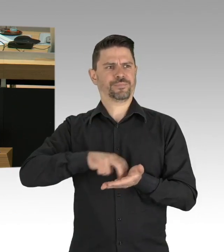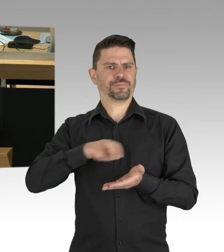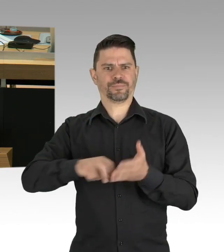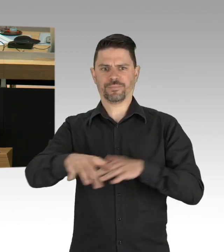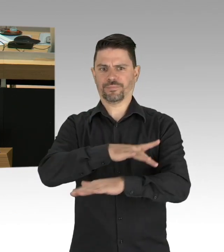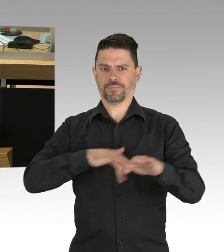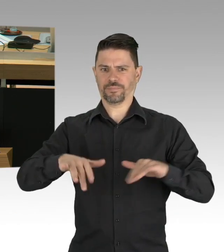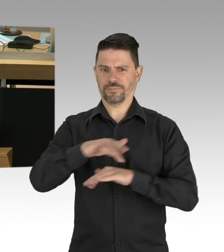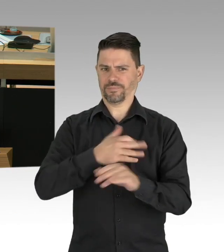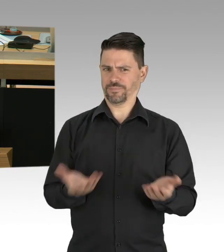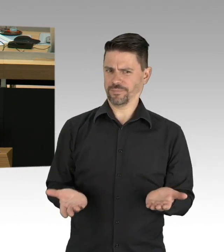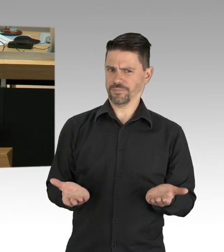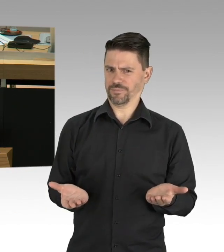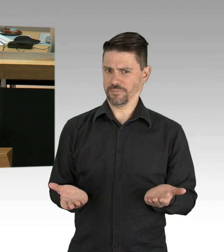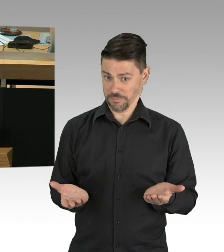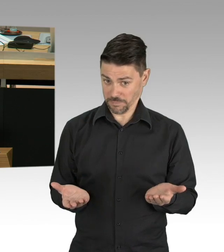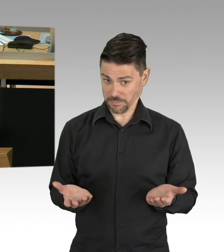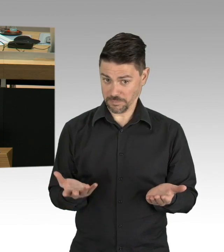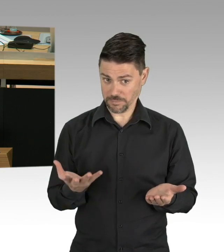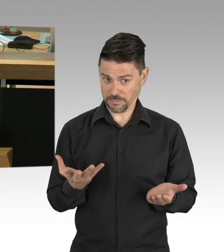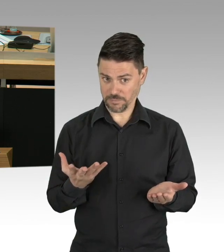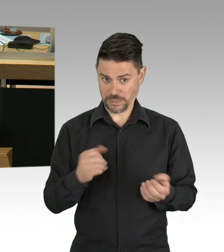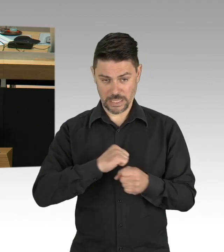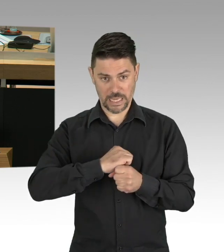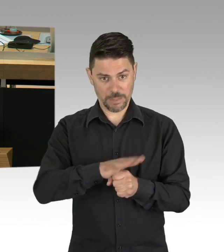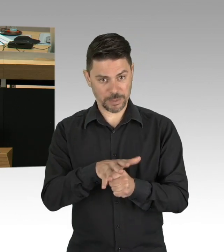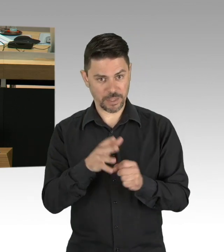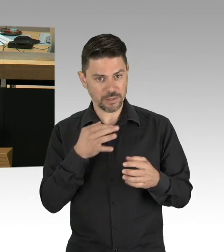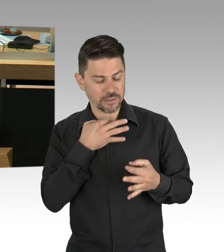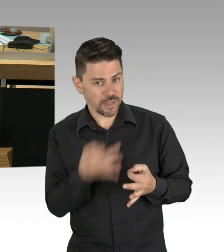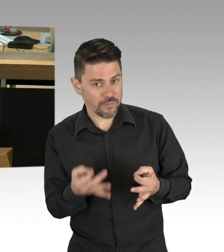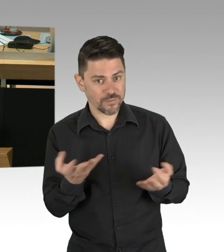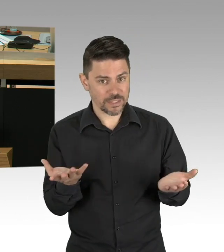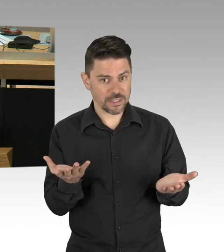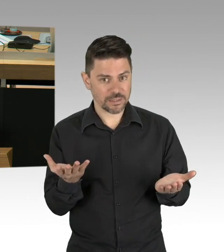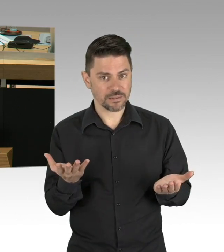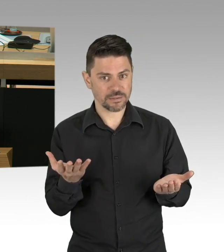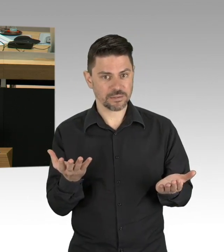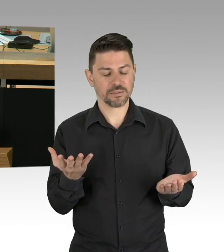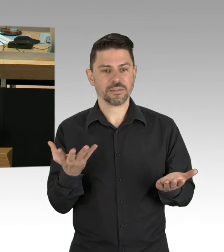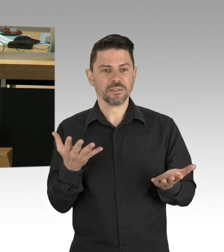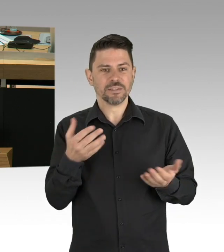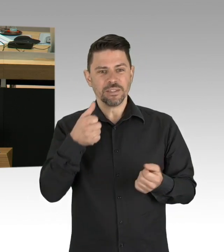weil man immer noch vergeblich auf Corona-Patienten wartet. Es ist aus heutiger Sicht höchstwahrscheinlich,